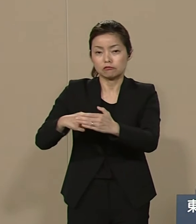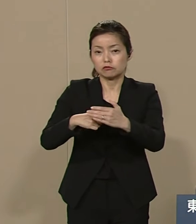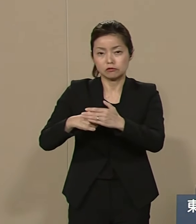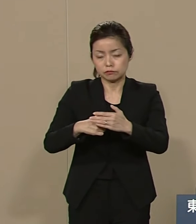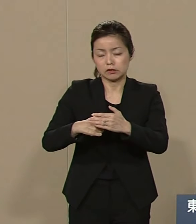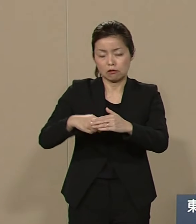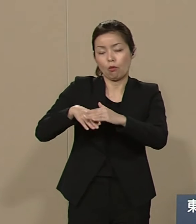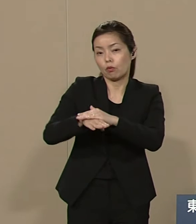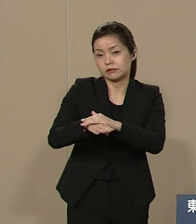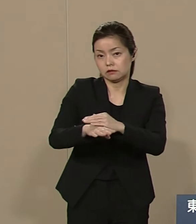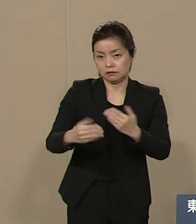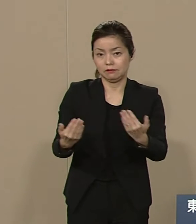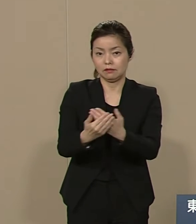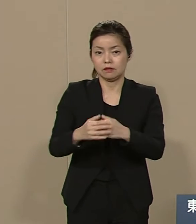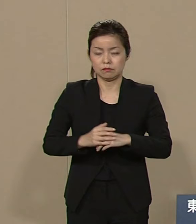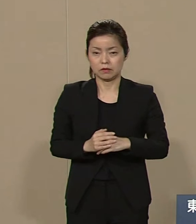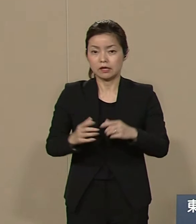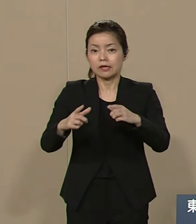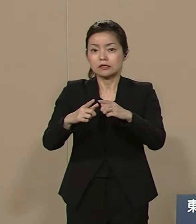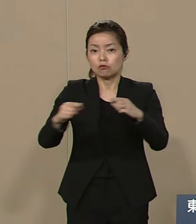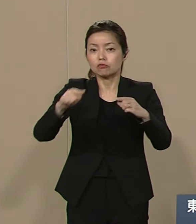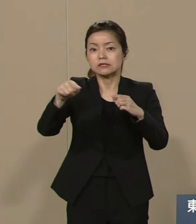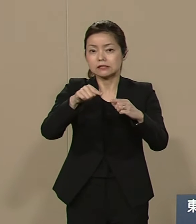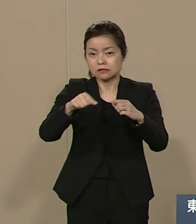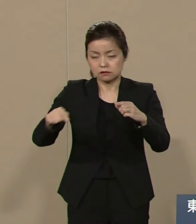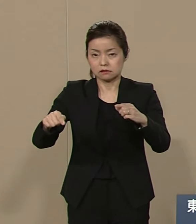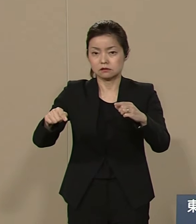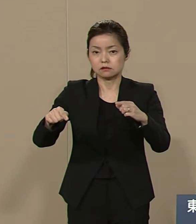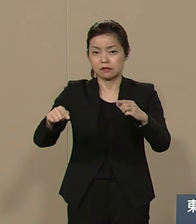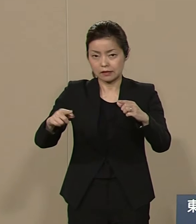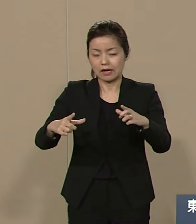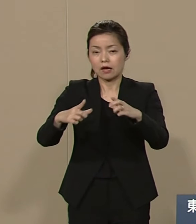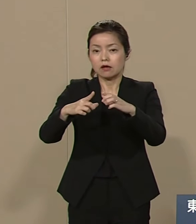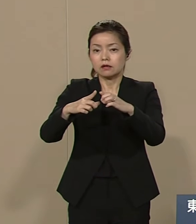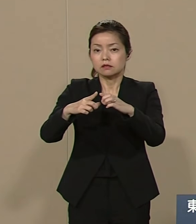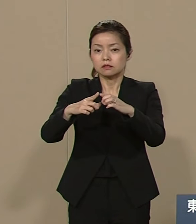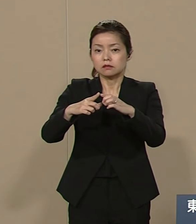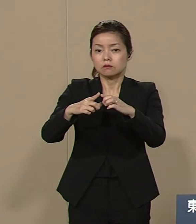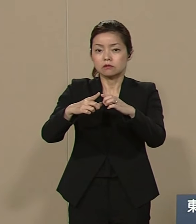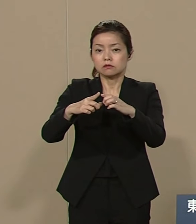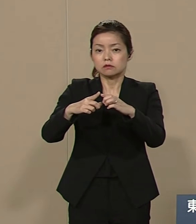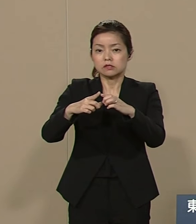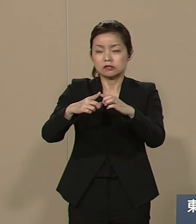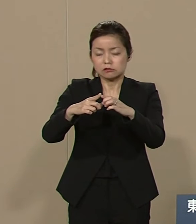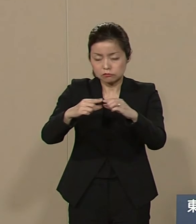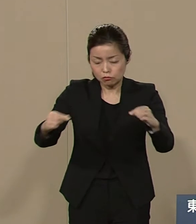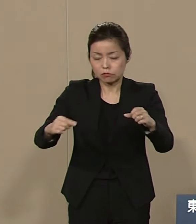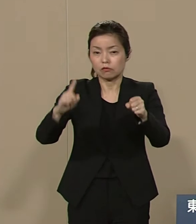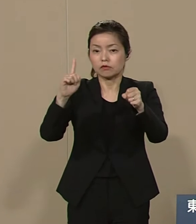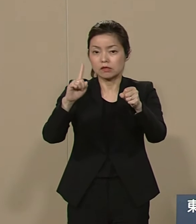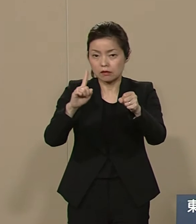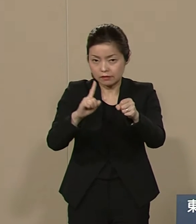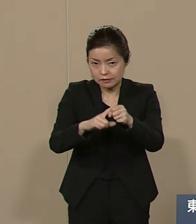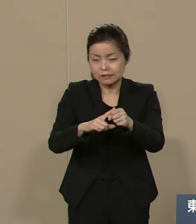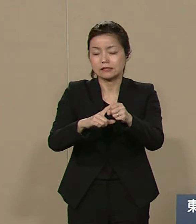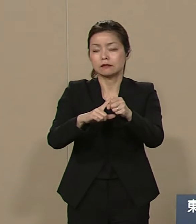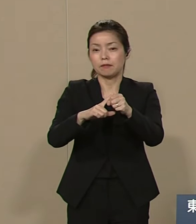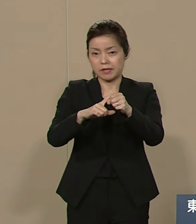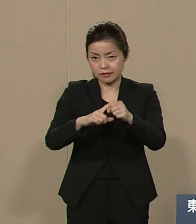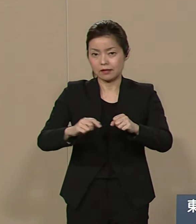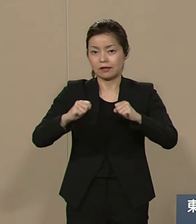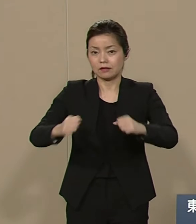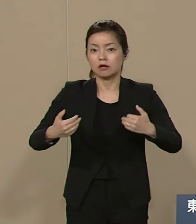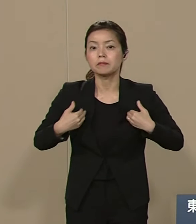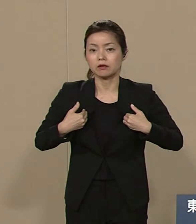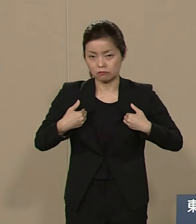日本が日本であるために日本人が なすべきことは天皇制の廃止